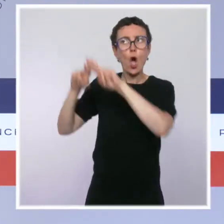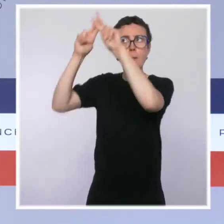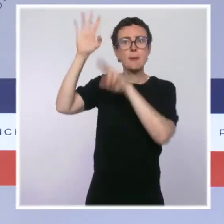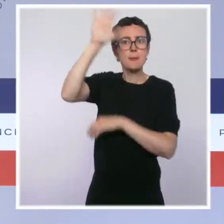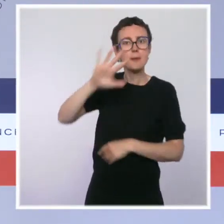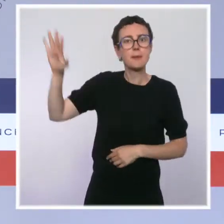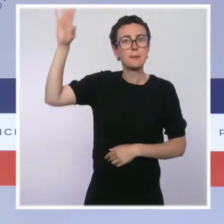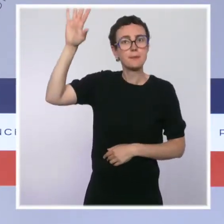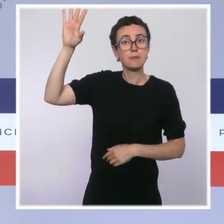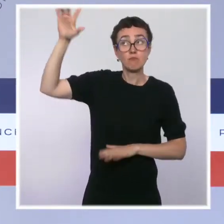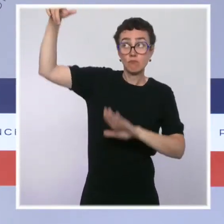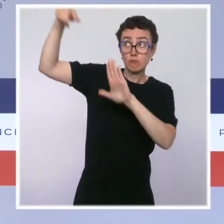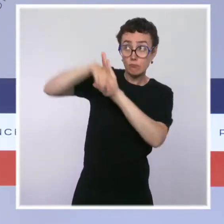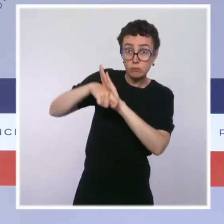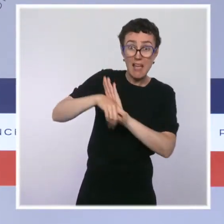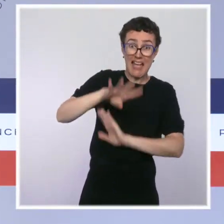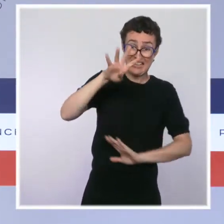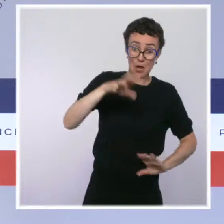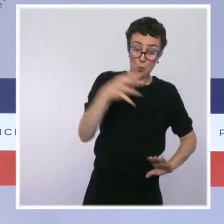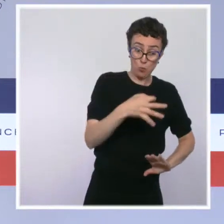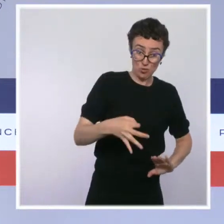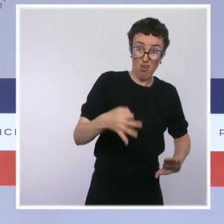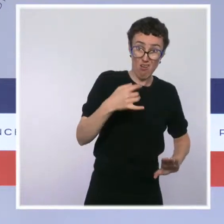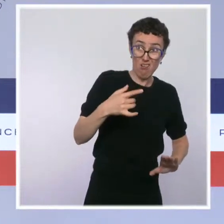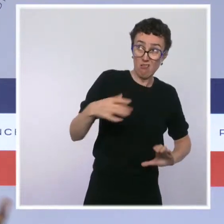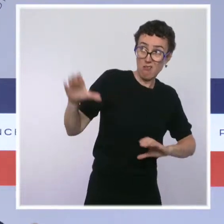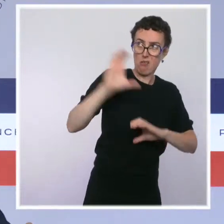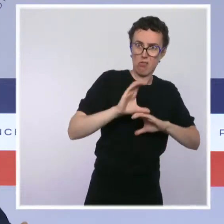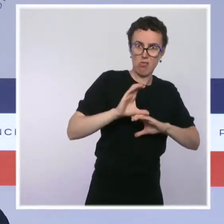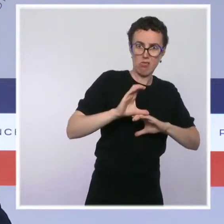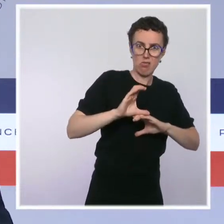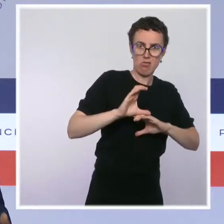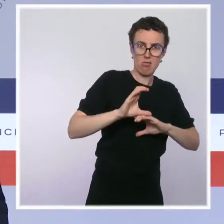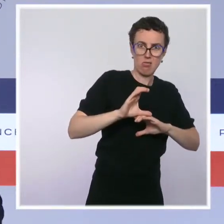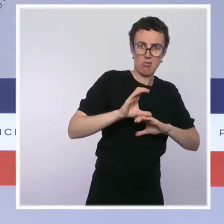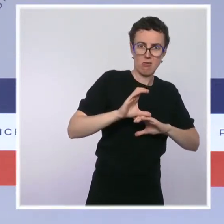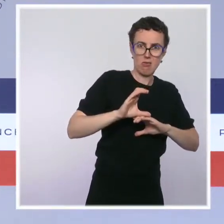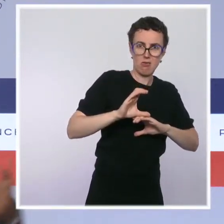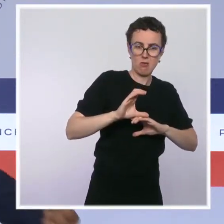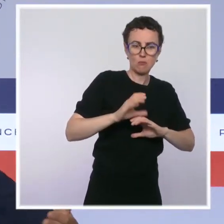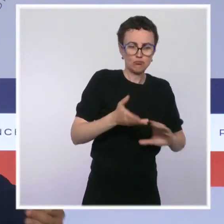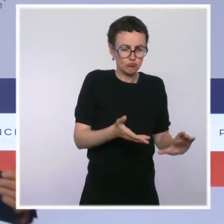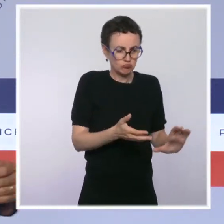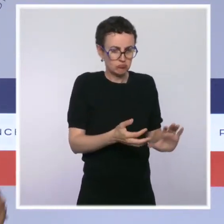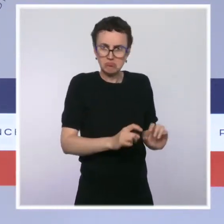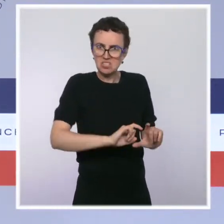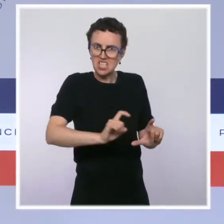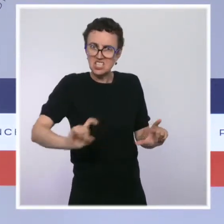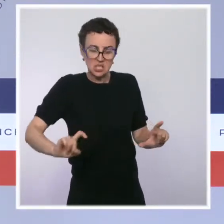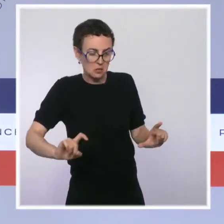Et puis, il y a un plan de relance français qui se déploie. On a aujourd'hui de très bons indicateurs. On prévoit une croissance de 6 % en 2021,